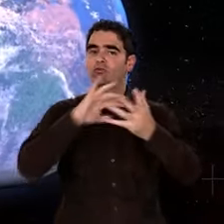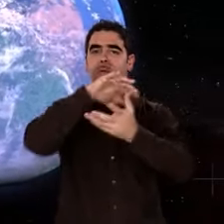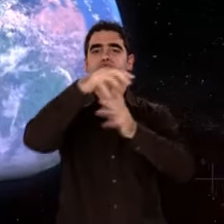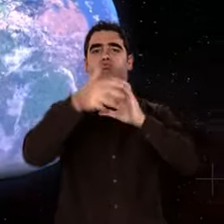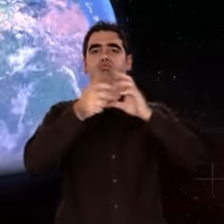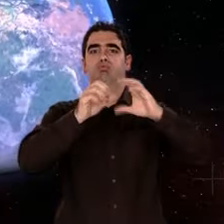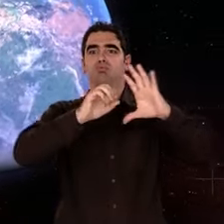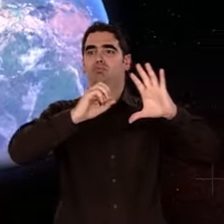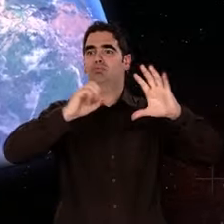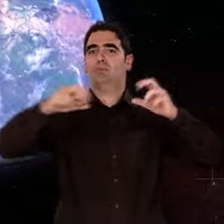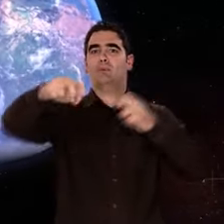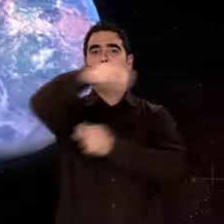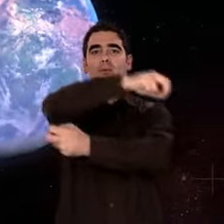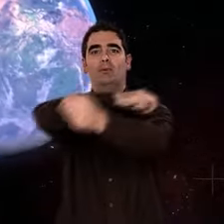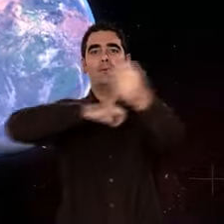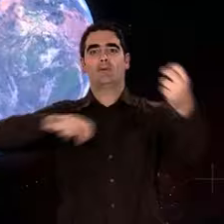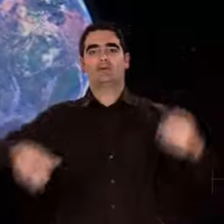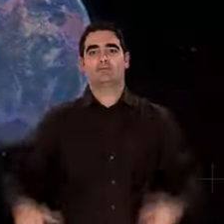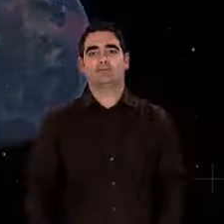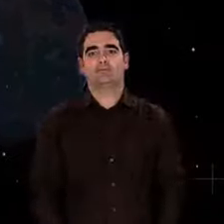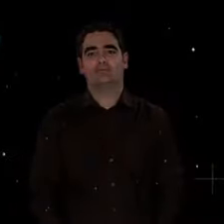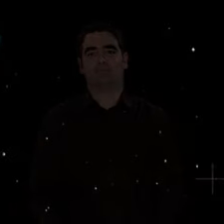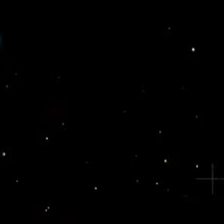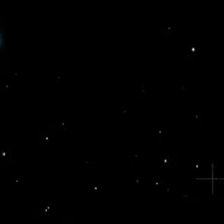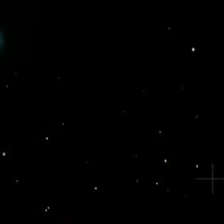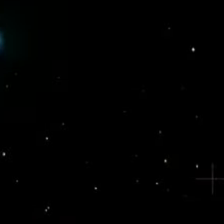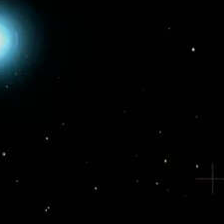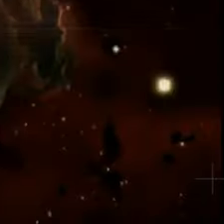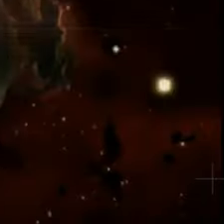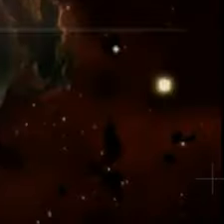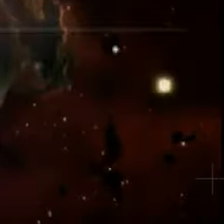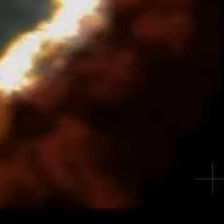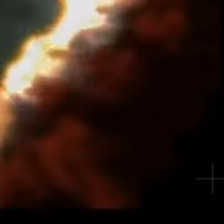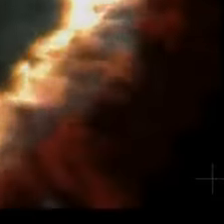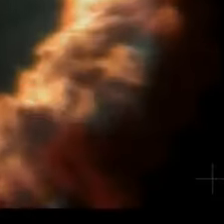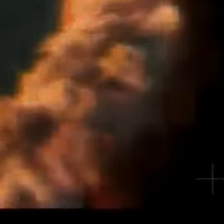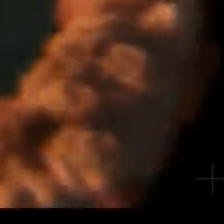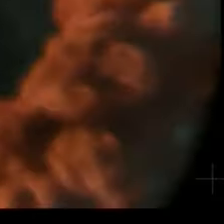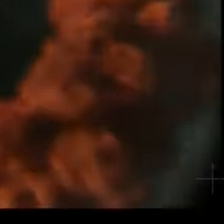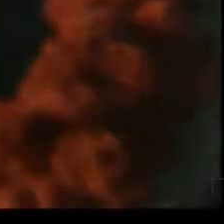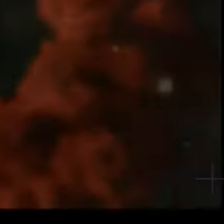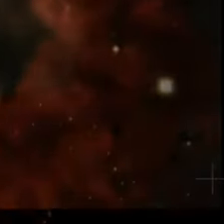Ainsi, depuis 13,7 milliards d'années, de créations d'étoiles en explosions d'étoiles,